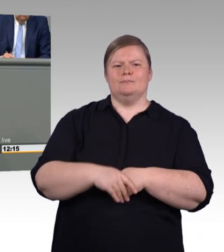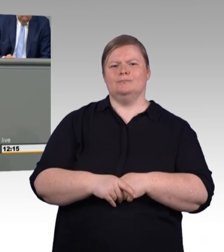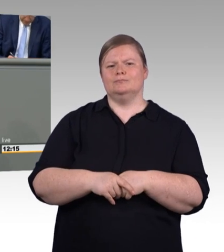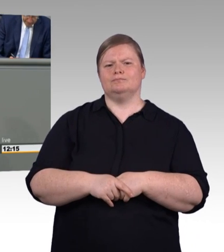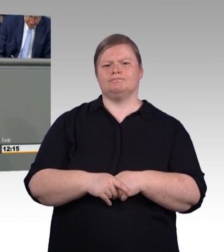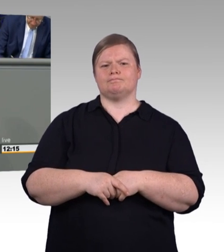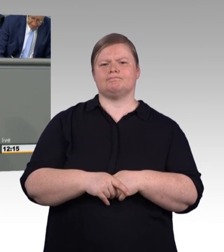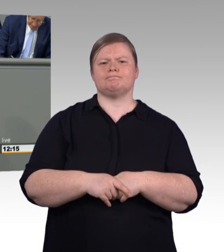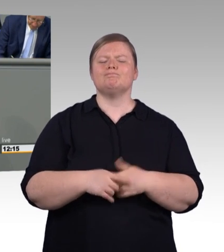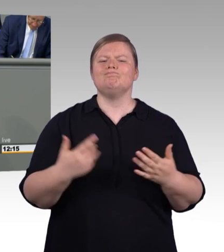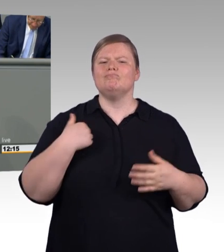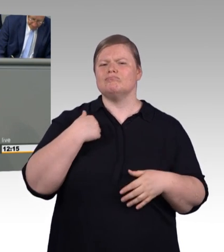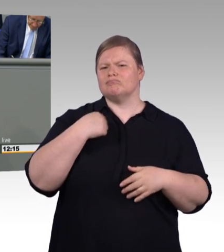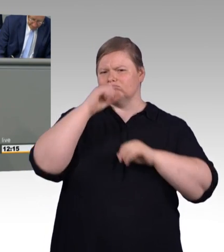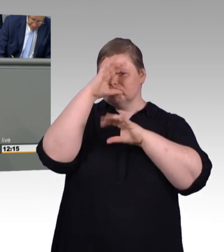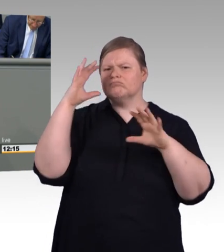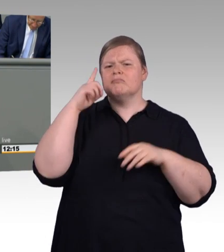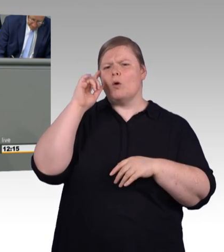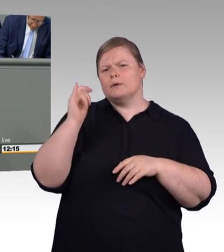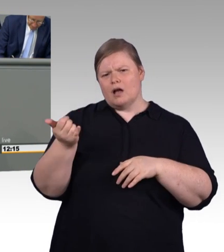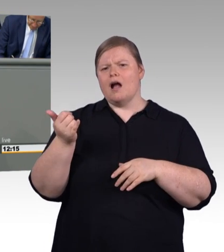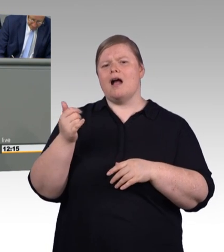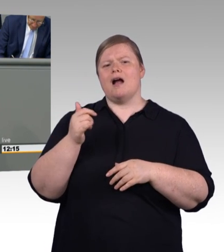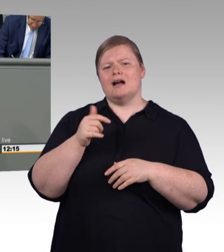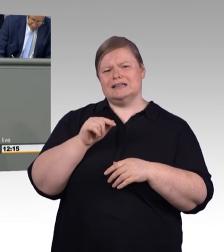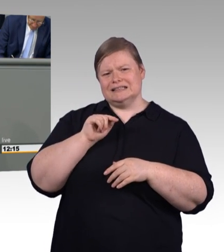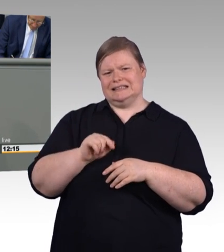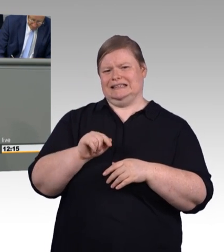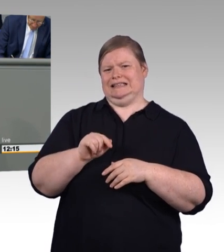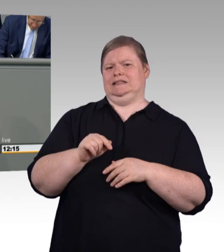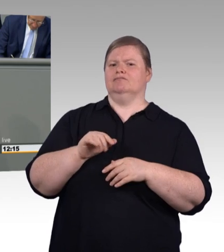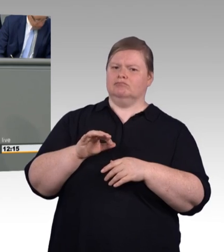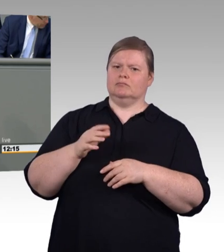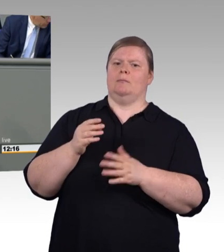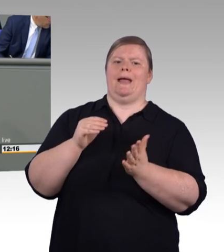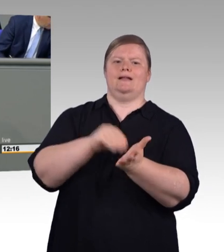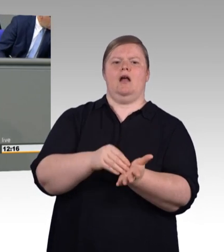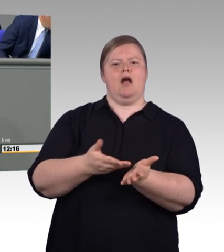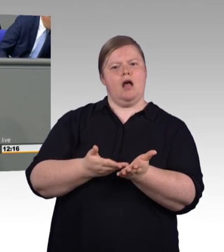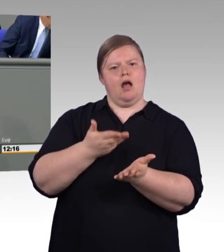(Beifall) Und denen sagen wir mit diesem Gesetzentwurf,